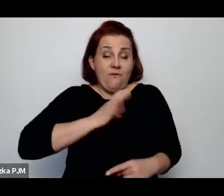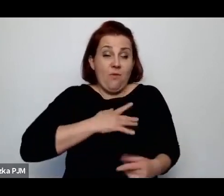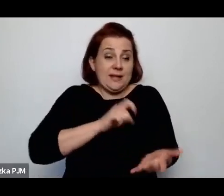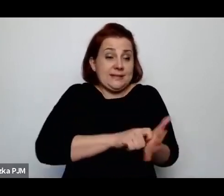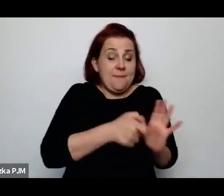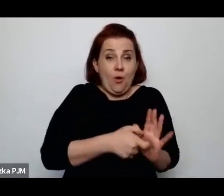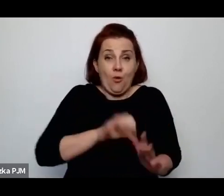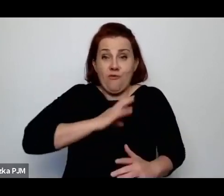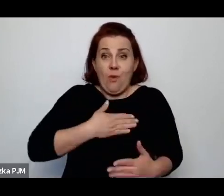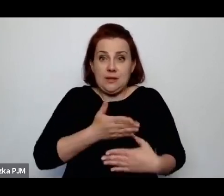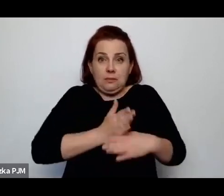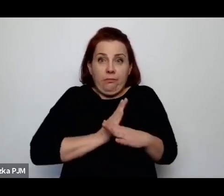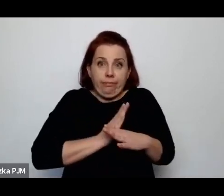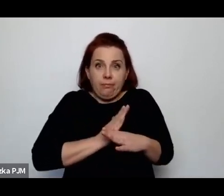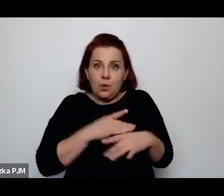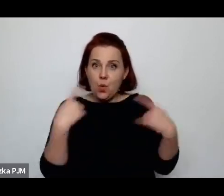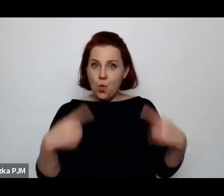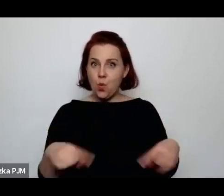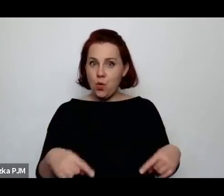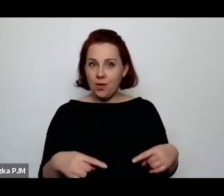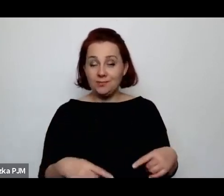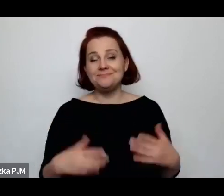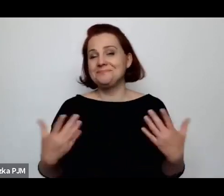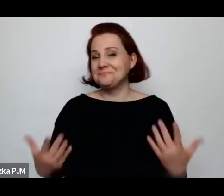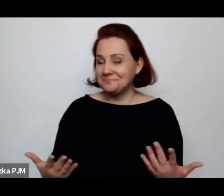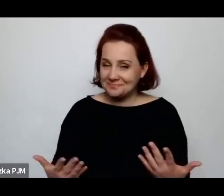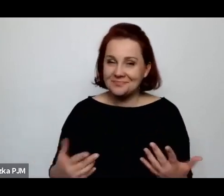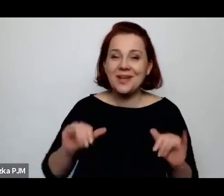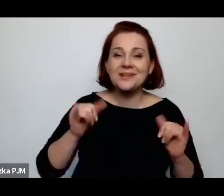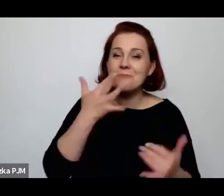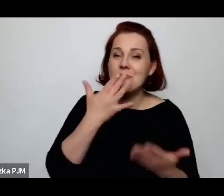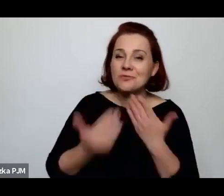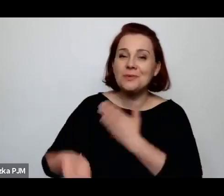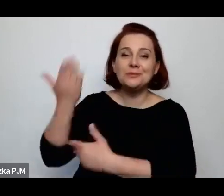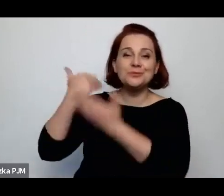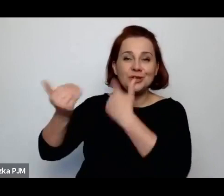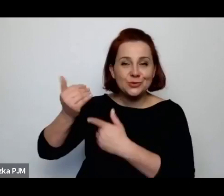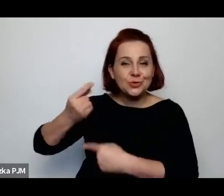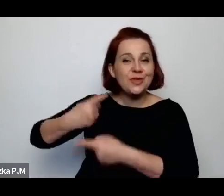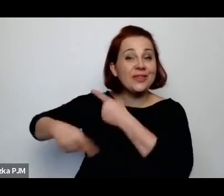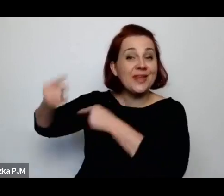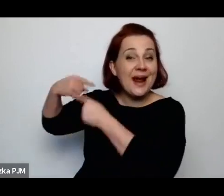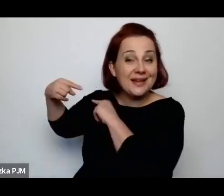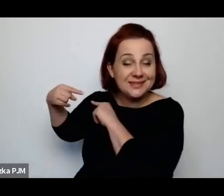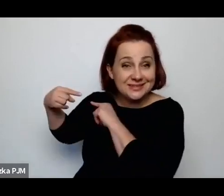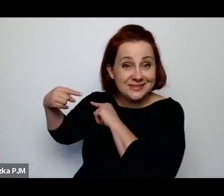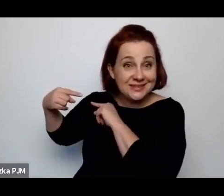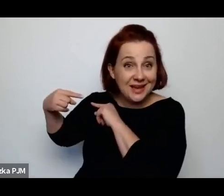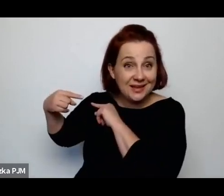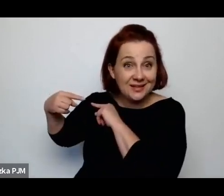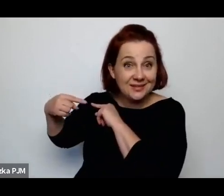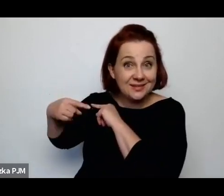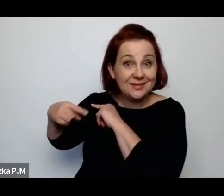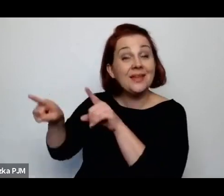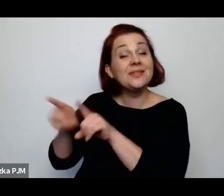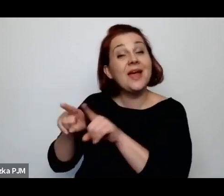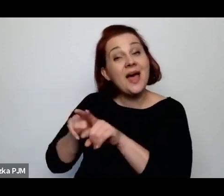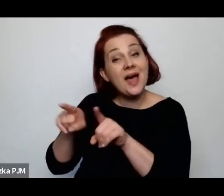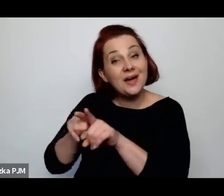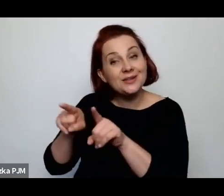To jest właśnie to, jak mówimy o przeszłości, o tradycji, mówimy o tym że